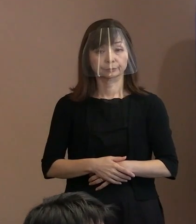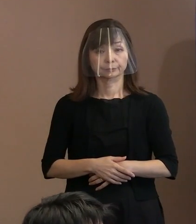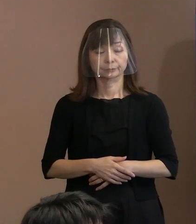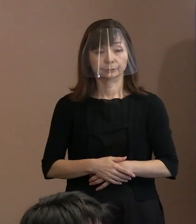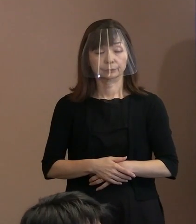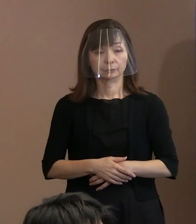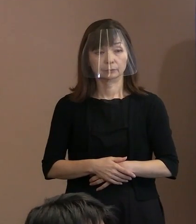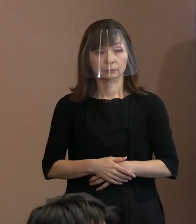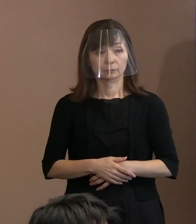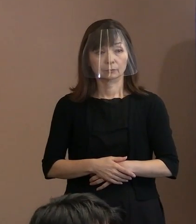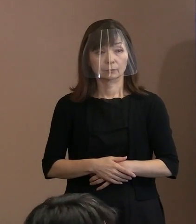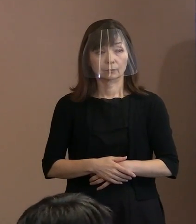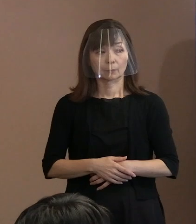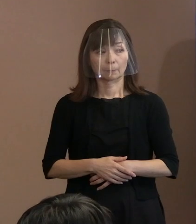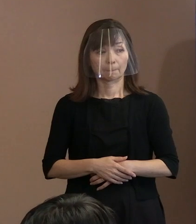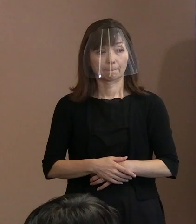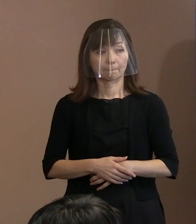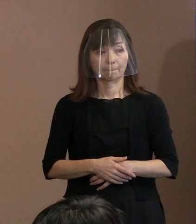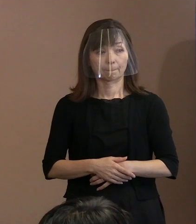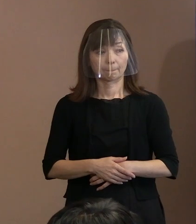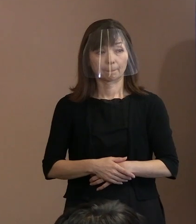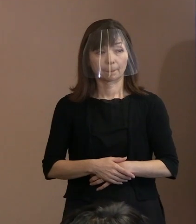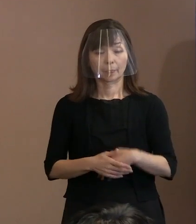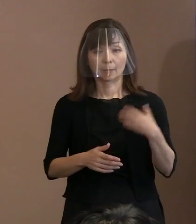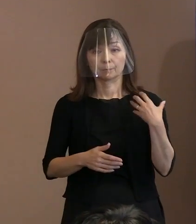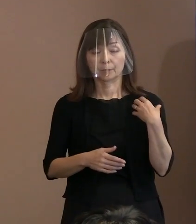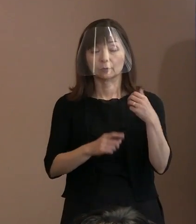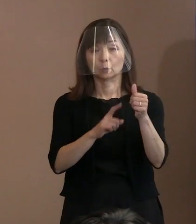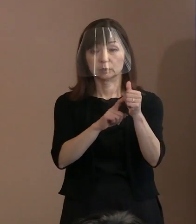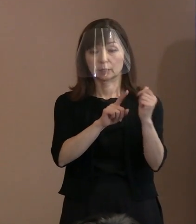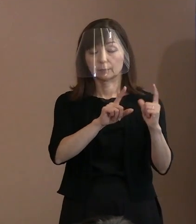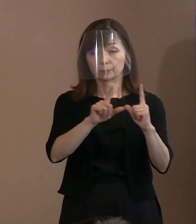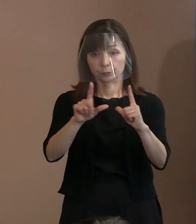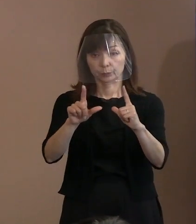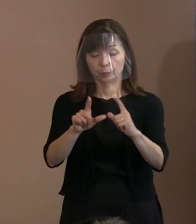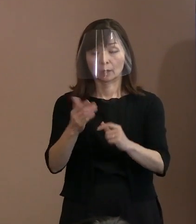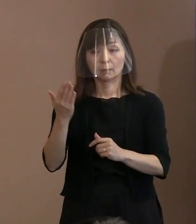(記者)これは以前の会見で 小説ではないという｡